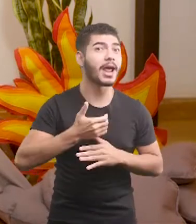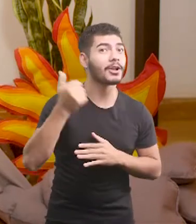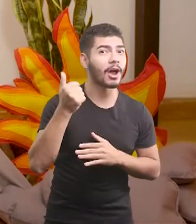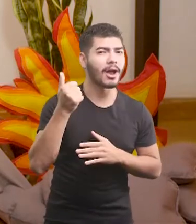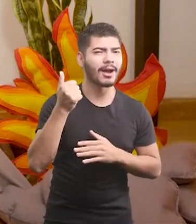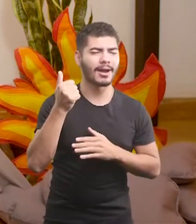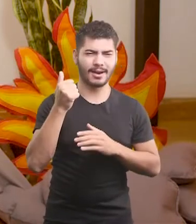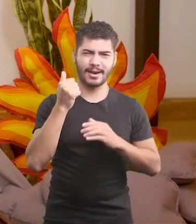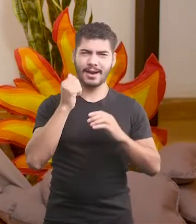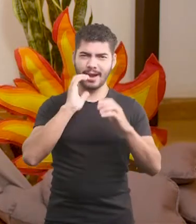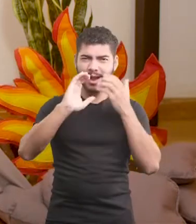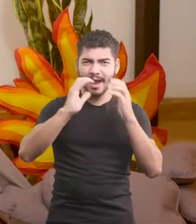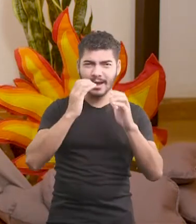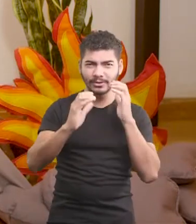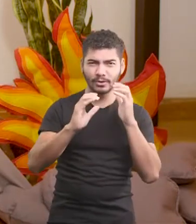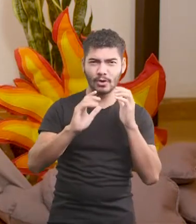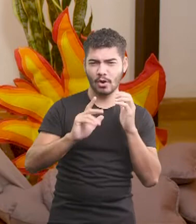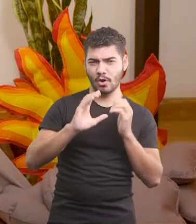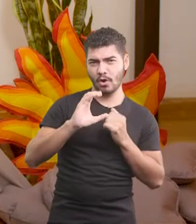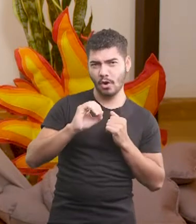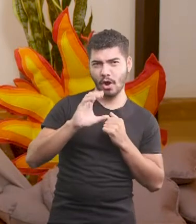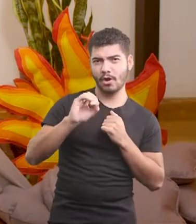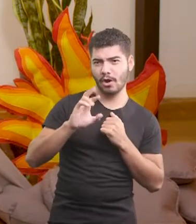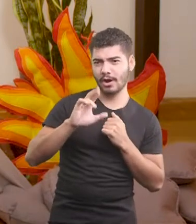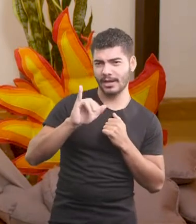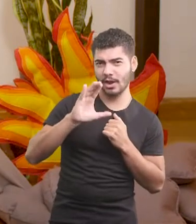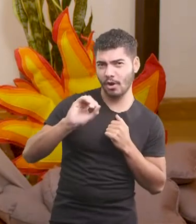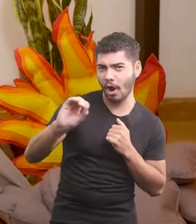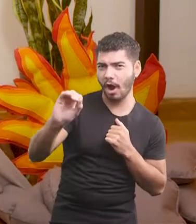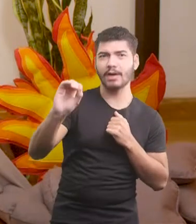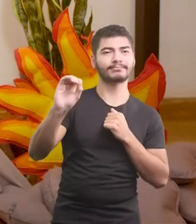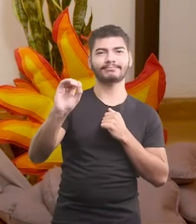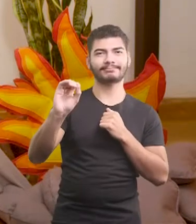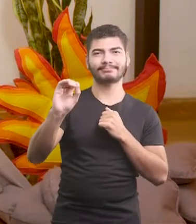O canto do Oscar, além de ter aquele cocoricó tradicional,